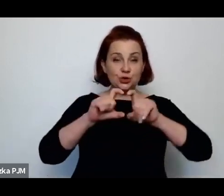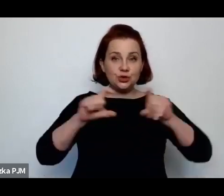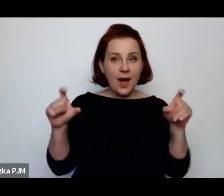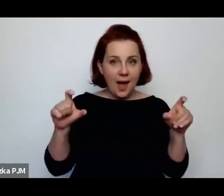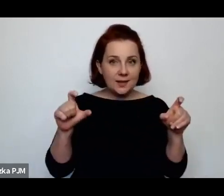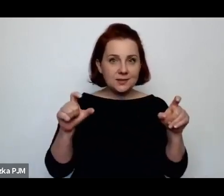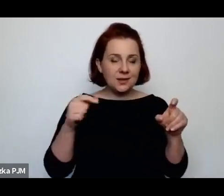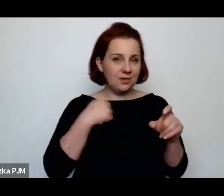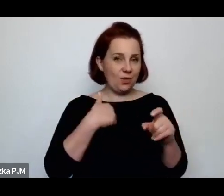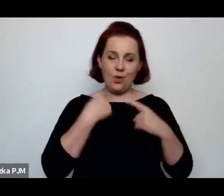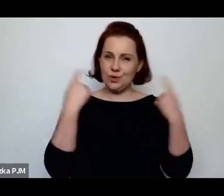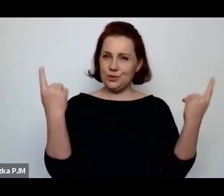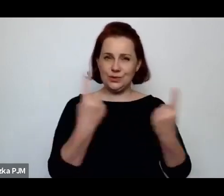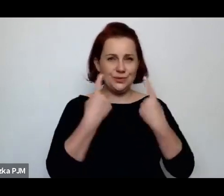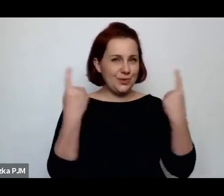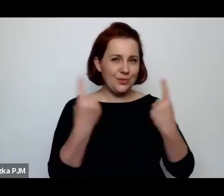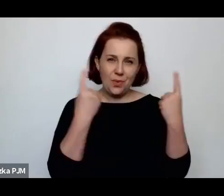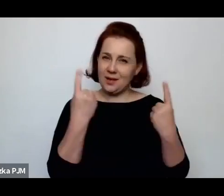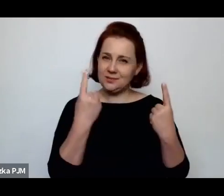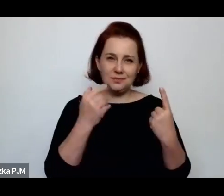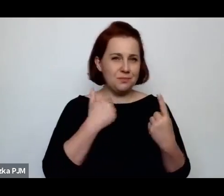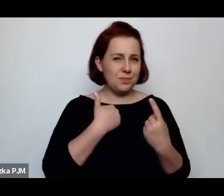no i te obrazki rzeczywiście były niezwykle przykre.